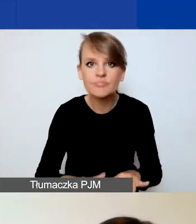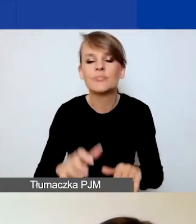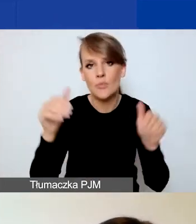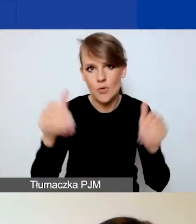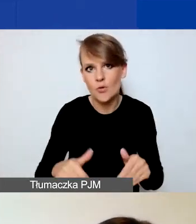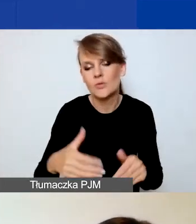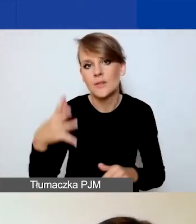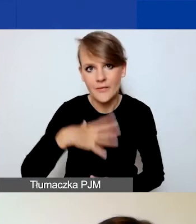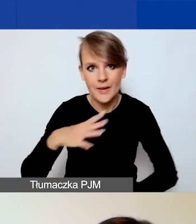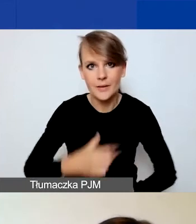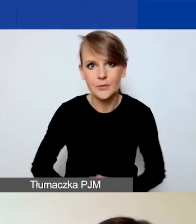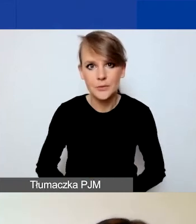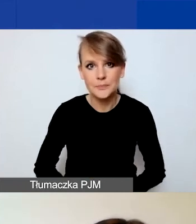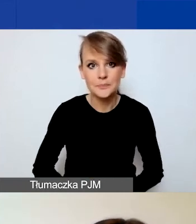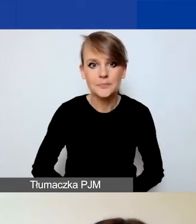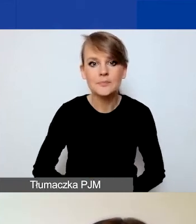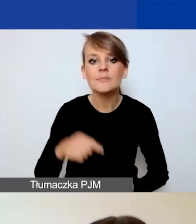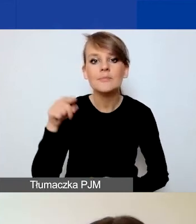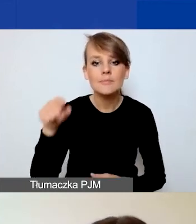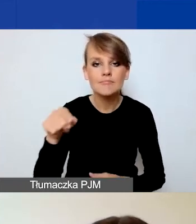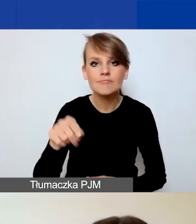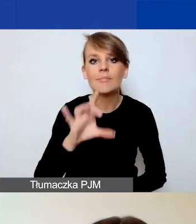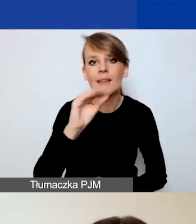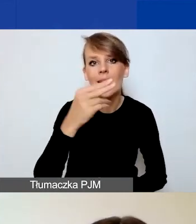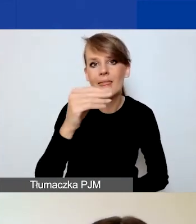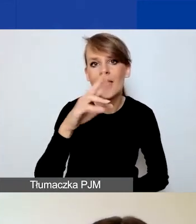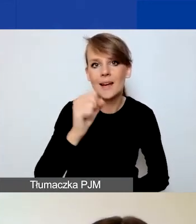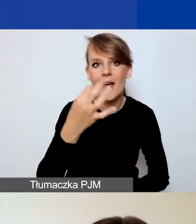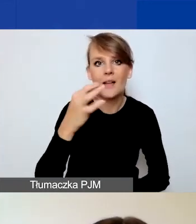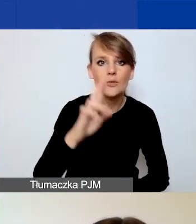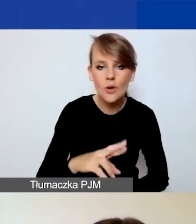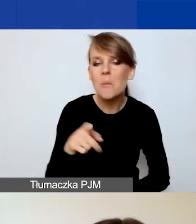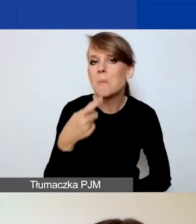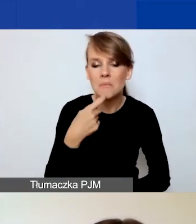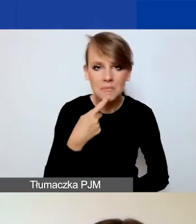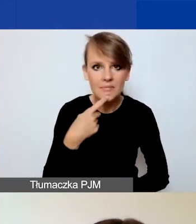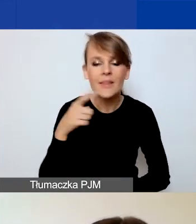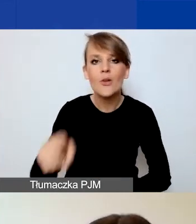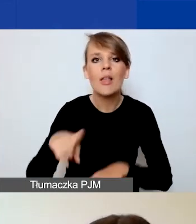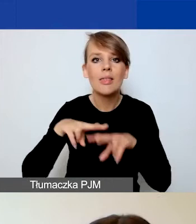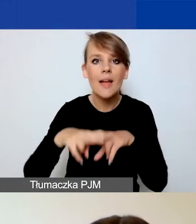Ponieważ Generator to narzędzie, które służy umieszczeniu w nim danych